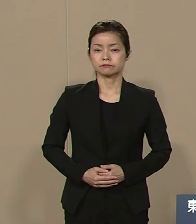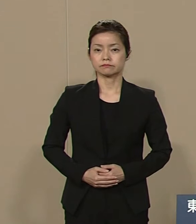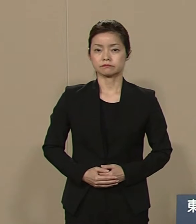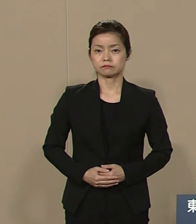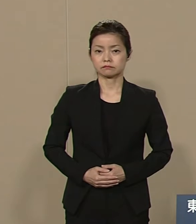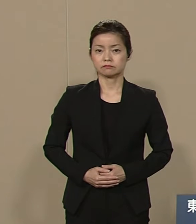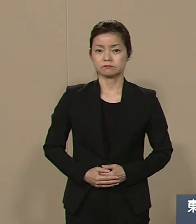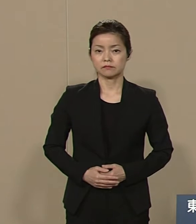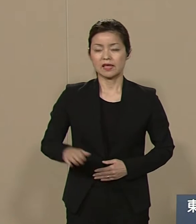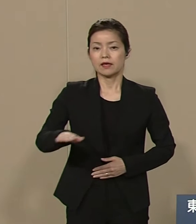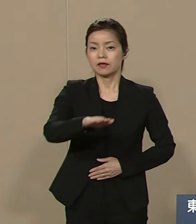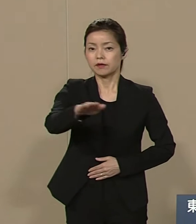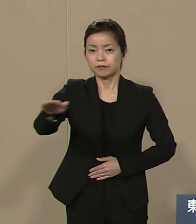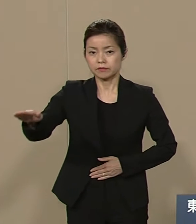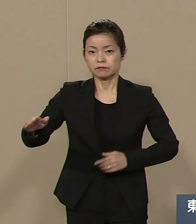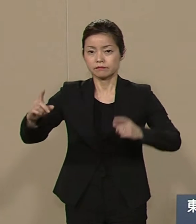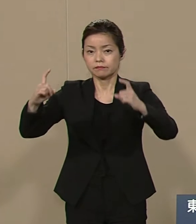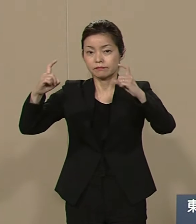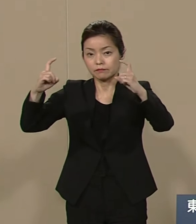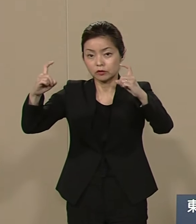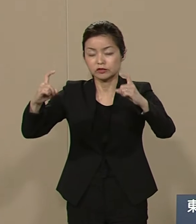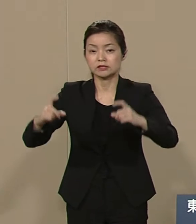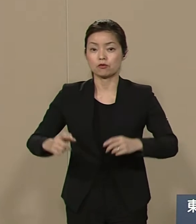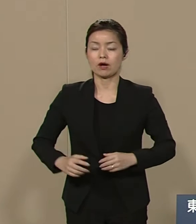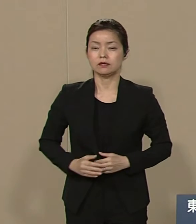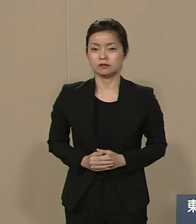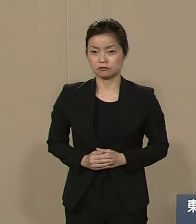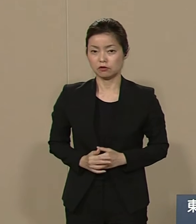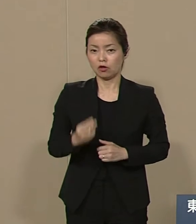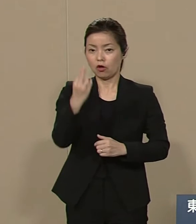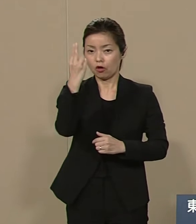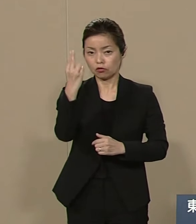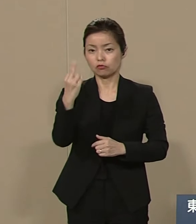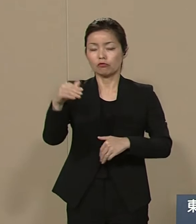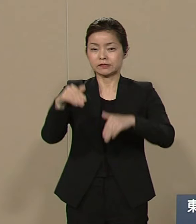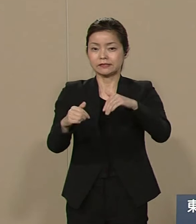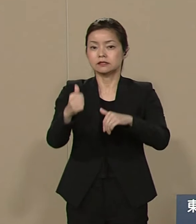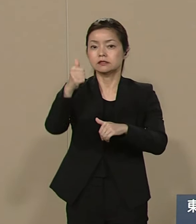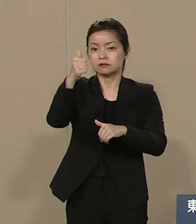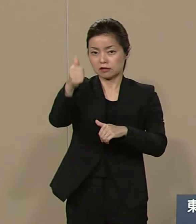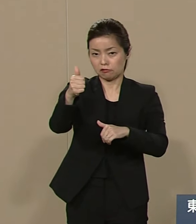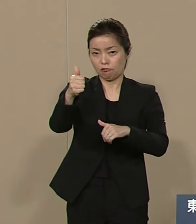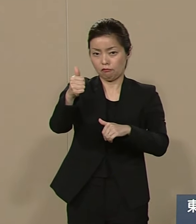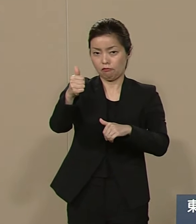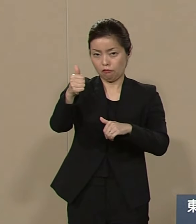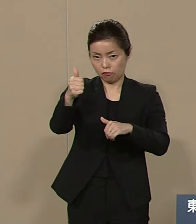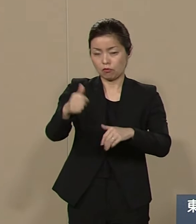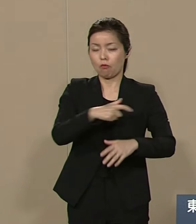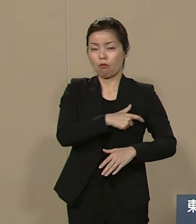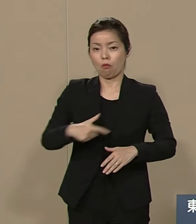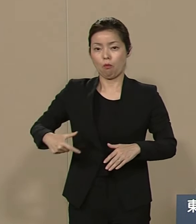皆さんこんにちは 都知事候補の 武井直子でございます 私は